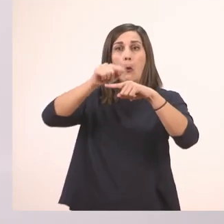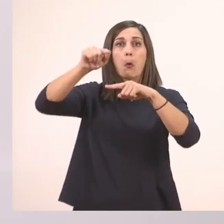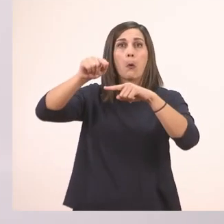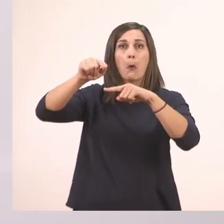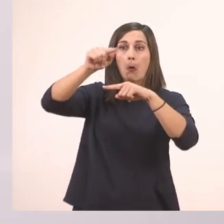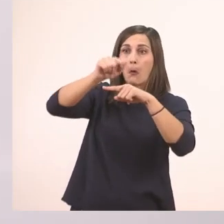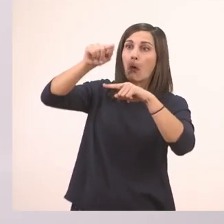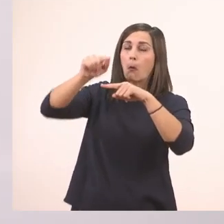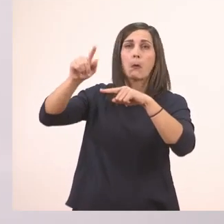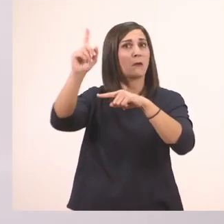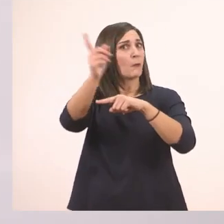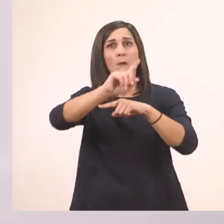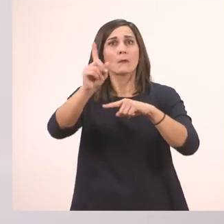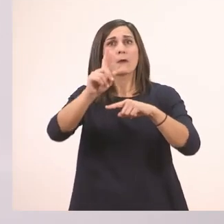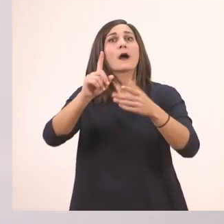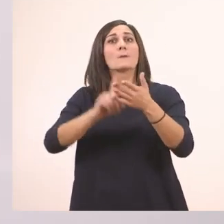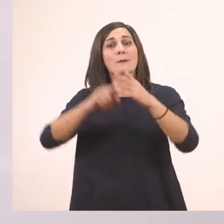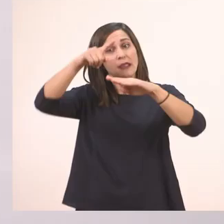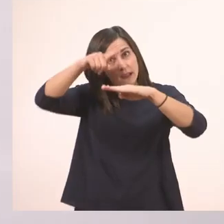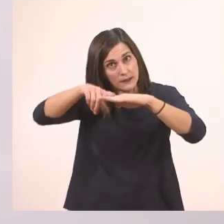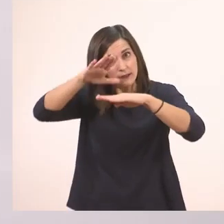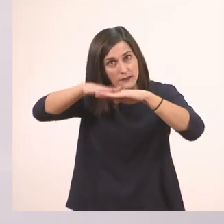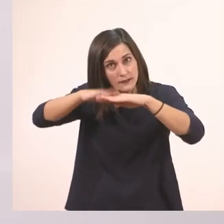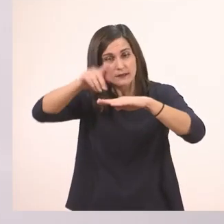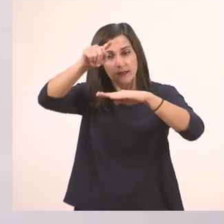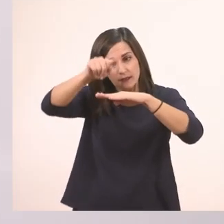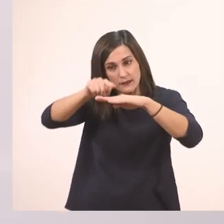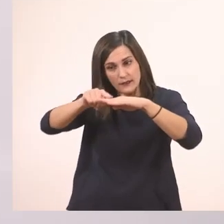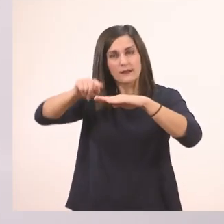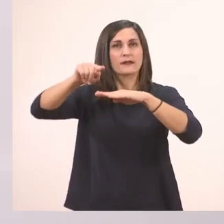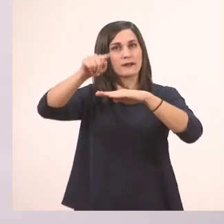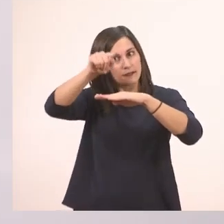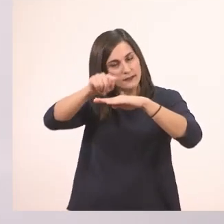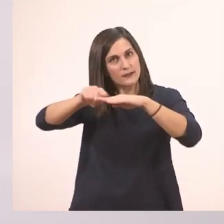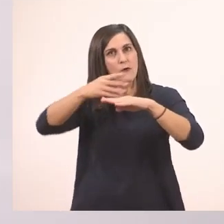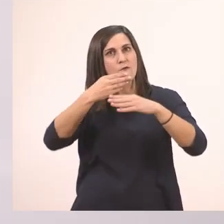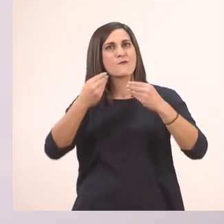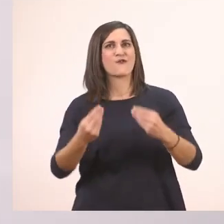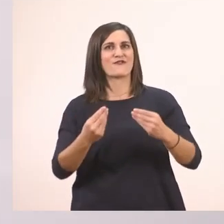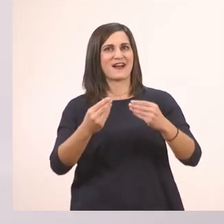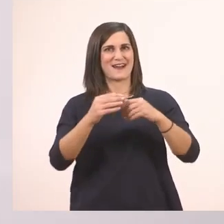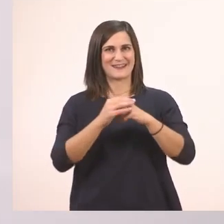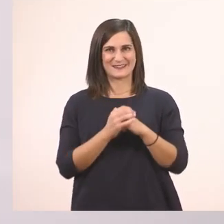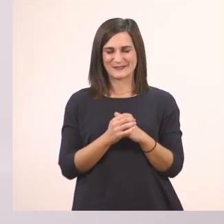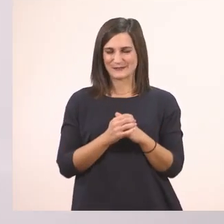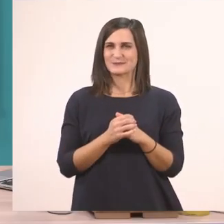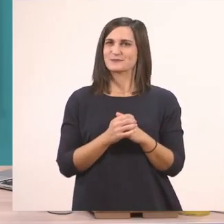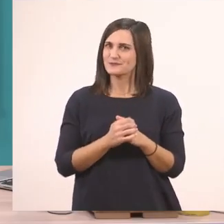Ούτε να 'ναι έτσι ούτε να 'ναι έτσι. Χ αυτά. Ωραία; Λοιπόν για να το κάνουμε στον αέρα.